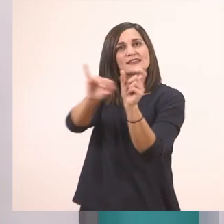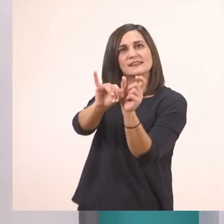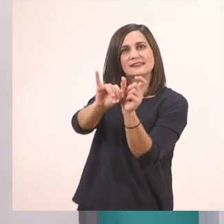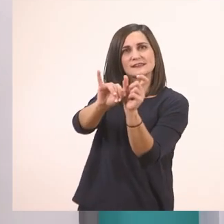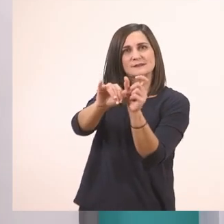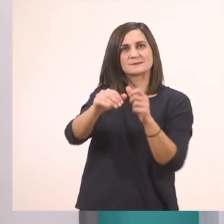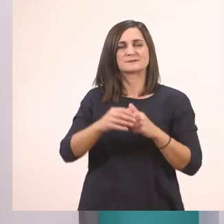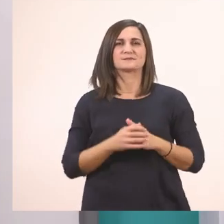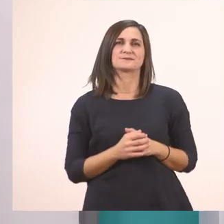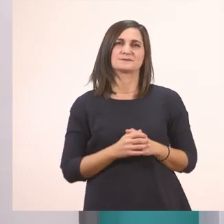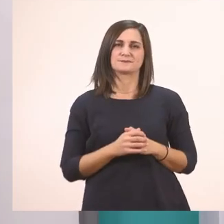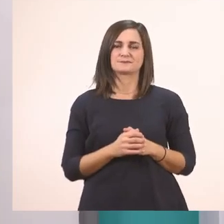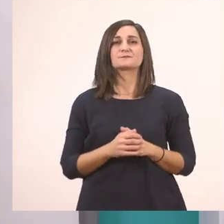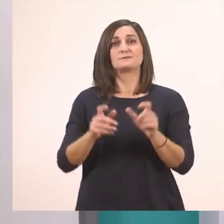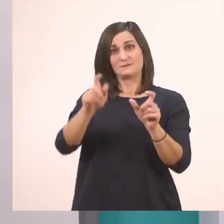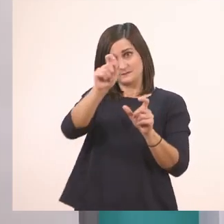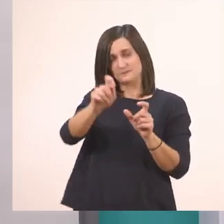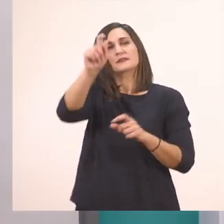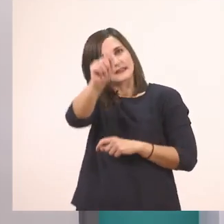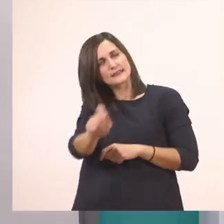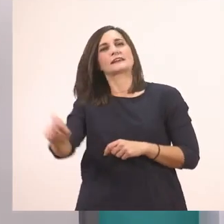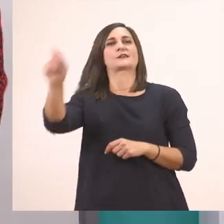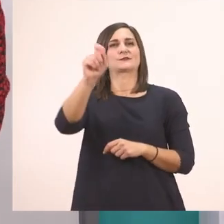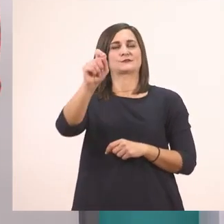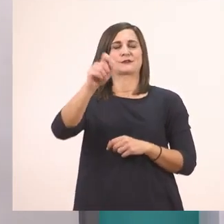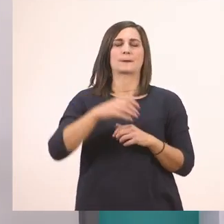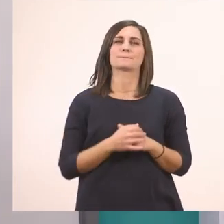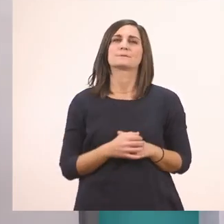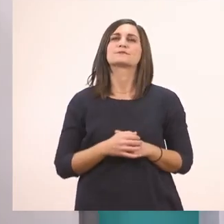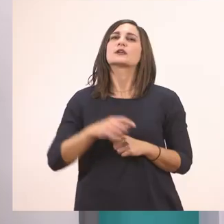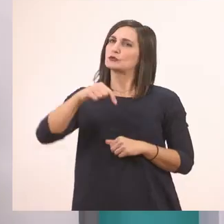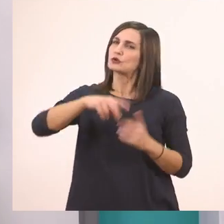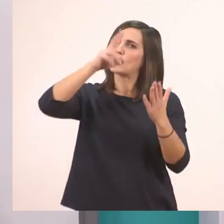Το γράφω και το κυκλώνω. Πάμε τώρα λοιπόν να τις διαβάσουμε μαζί.